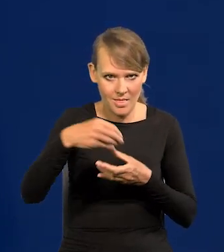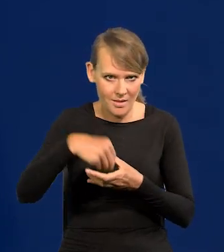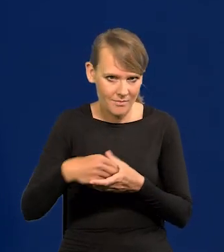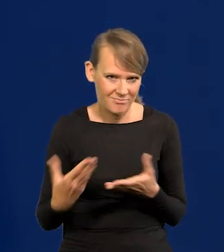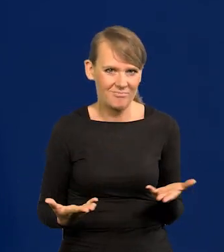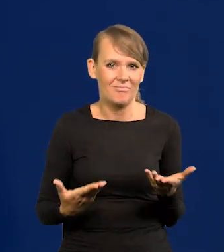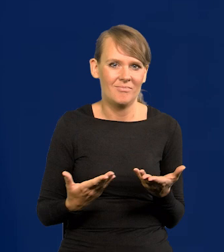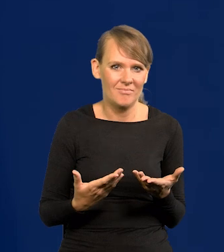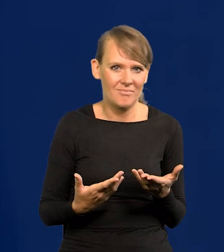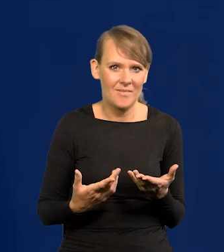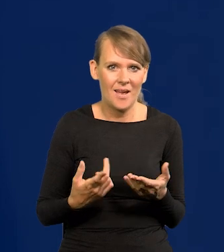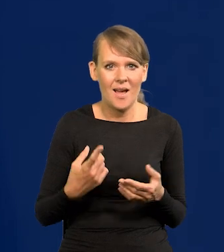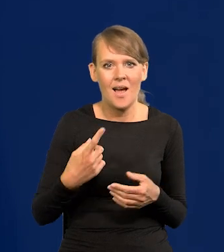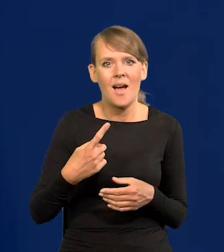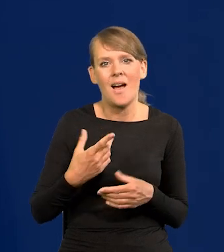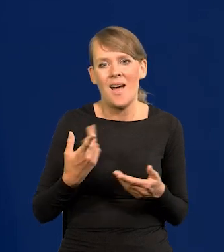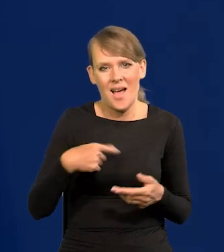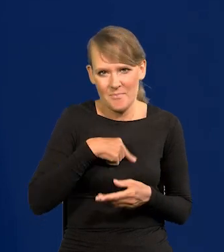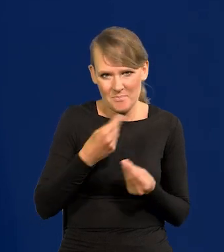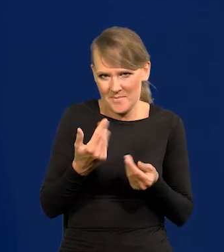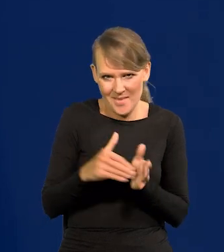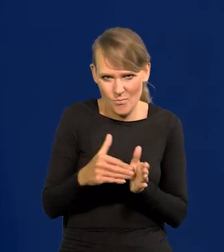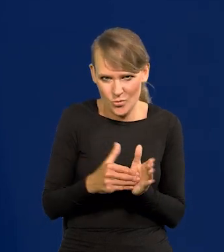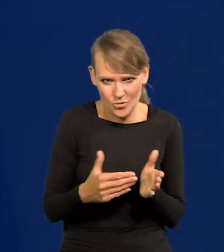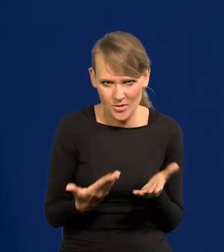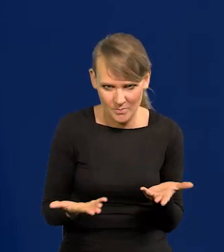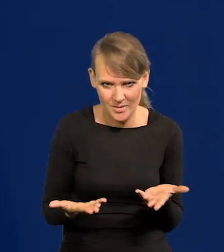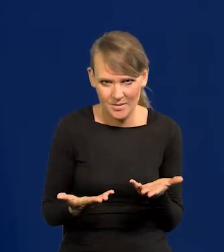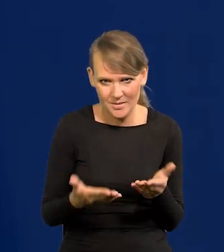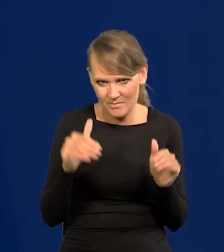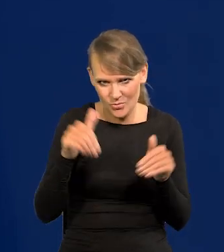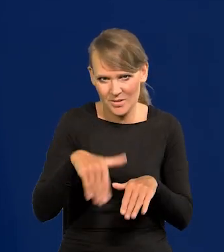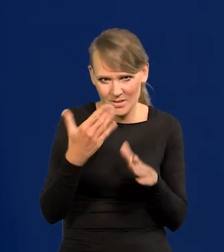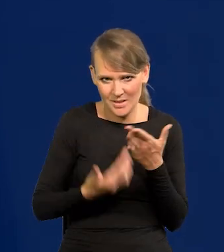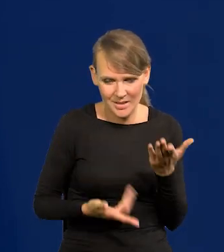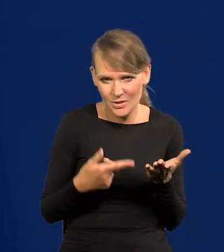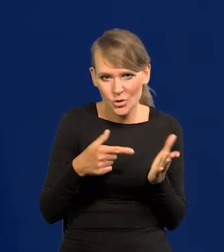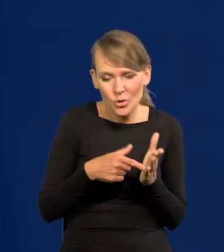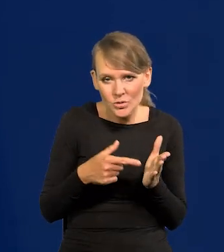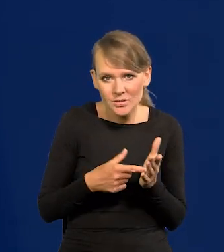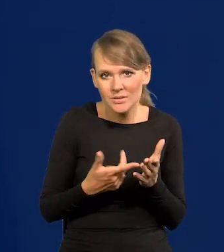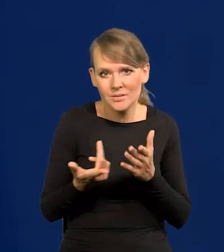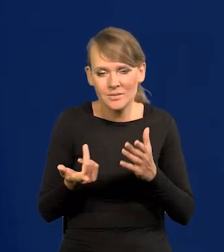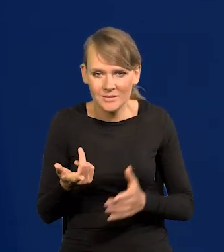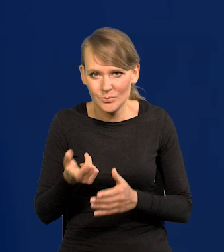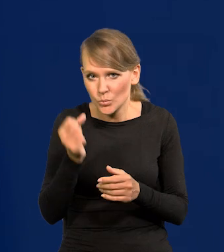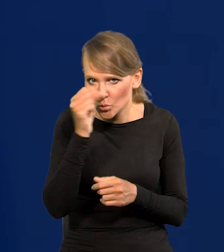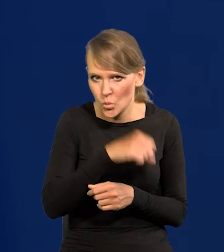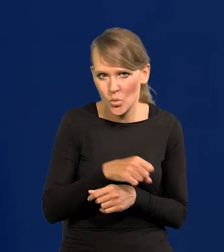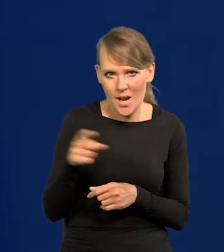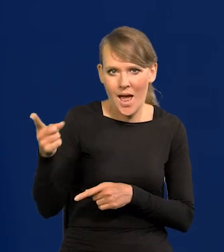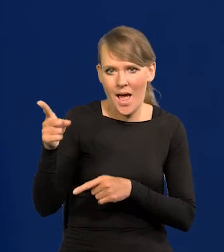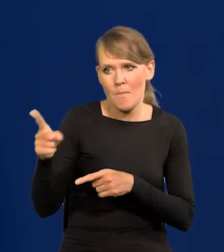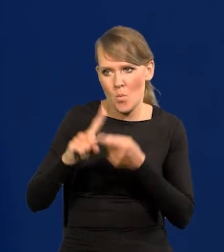A my moglibyśmy je utopić, bo nam są przecież niepotrzebne. To jest absurdalne, ale to się powtarza w debacie politycznej.